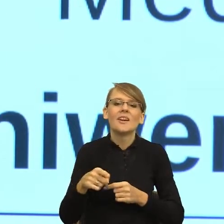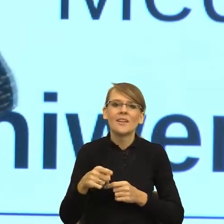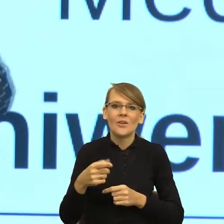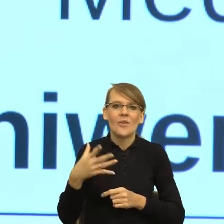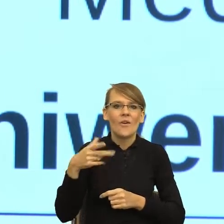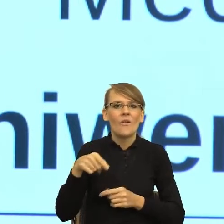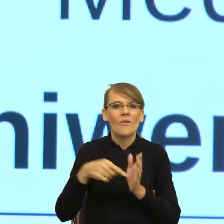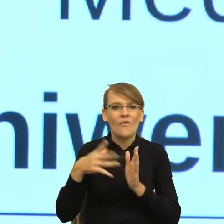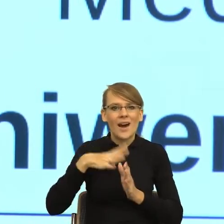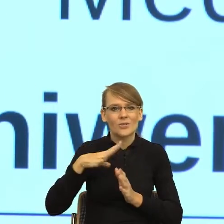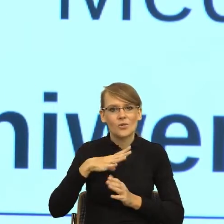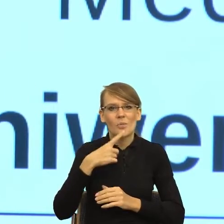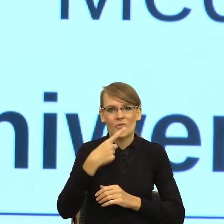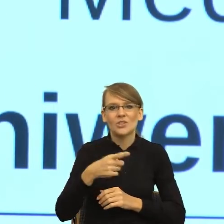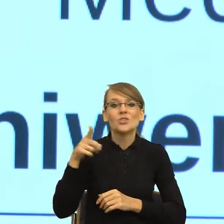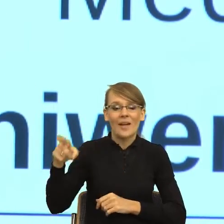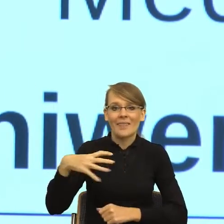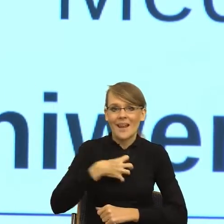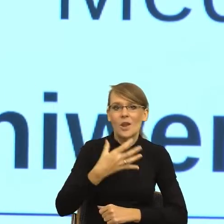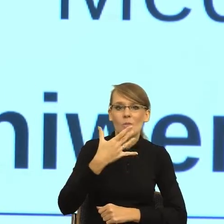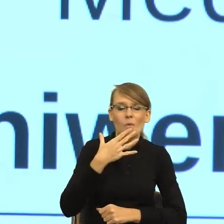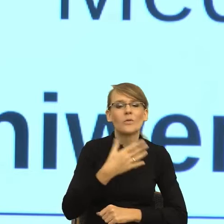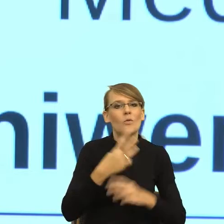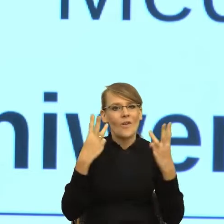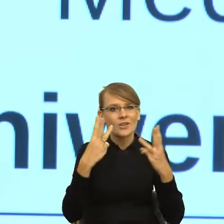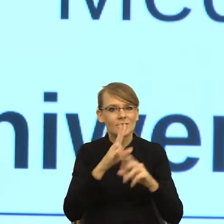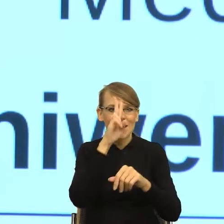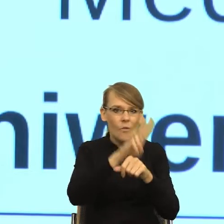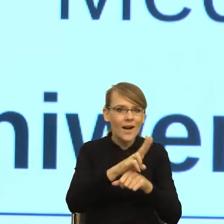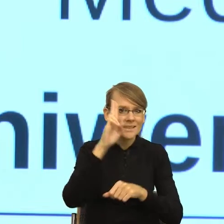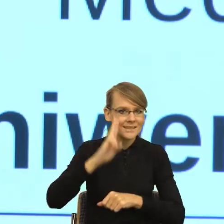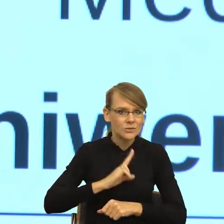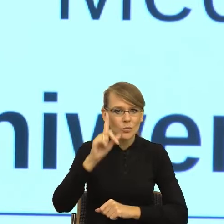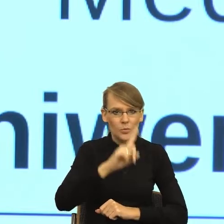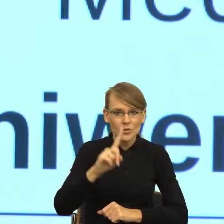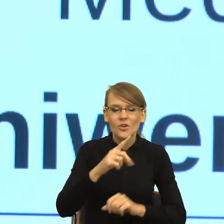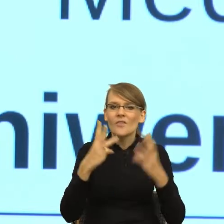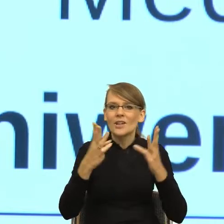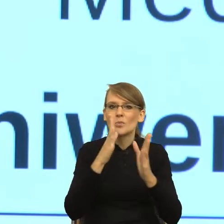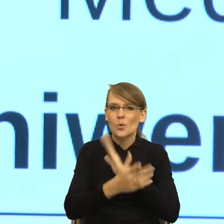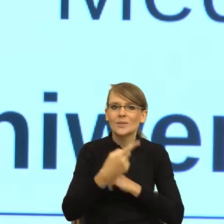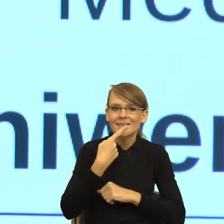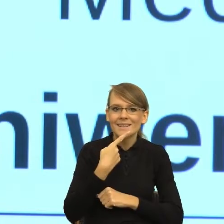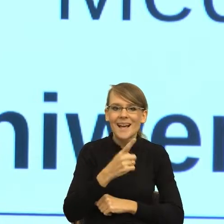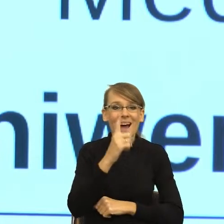do instytucji publicznych. Mówimy o prostym języku, ale z tą prostotą jest ogromny problem, szczególnie dla urzędów,